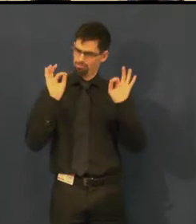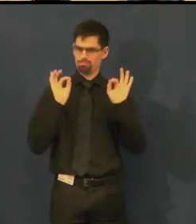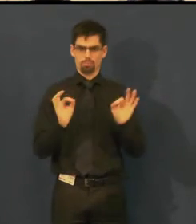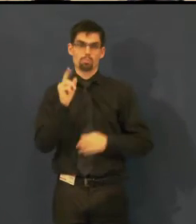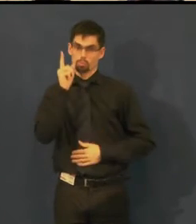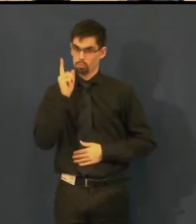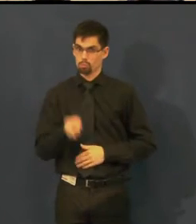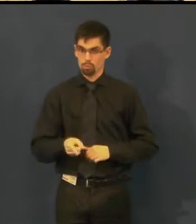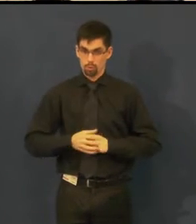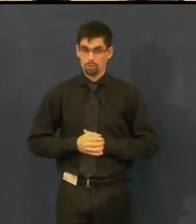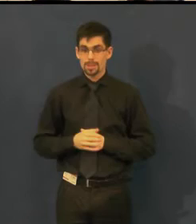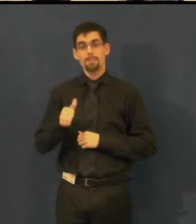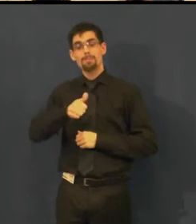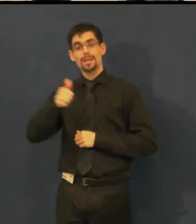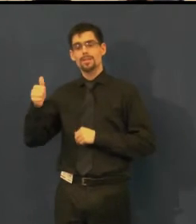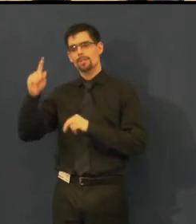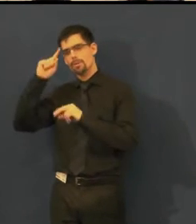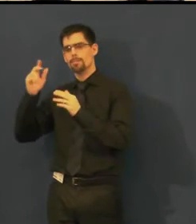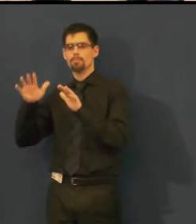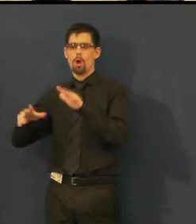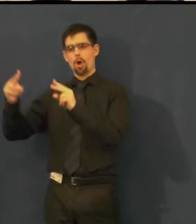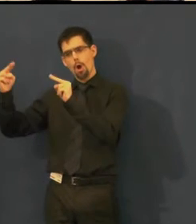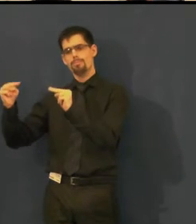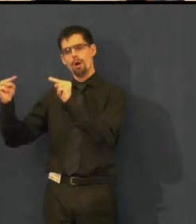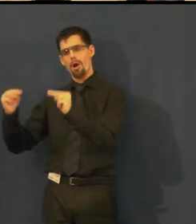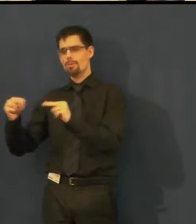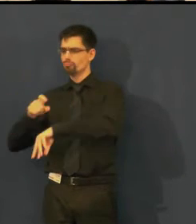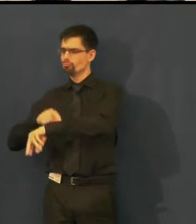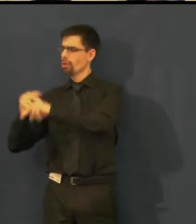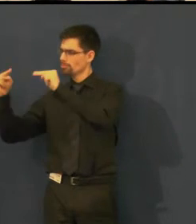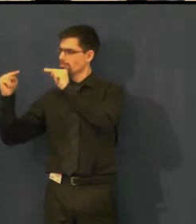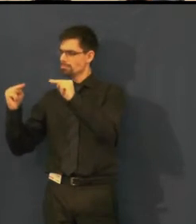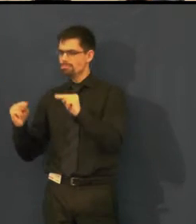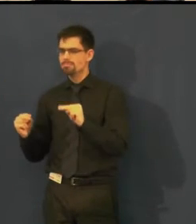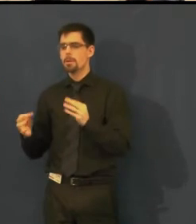i když v prvotním předpisu byla časově někde jinde.